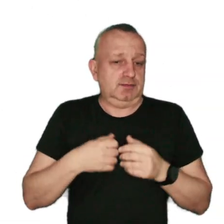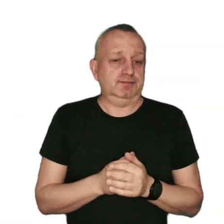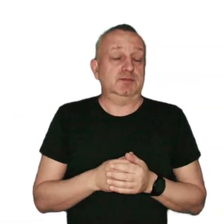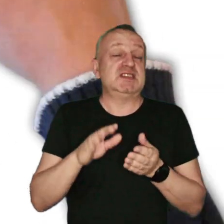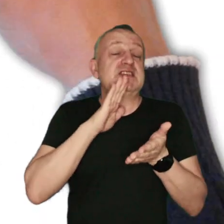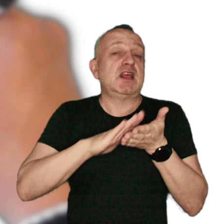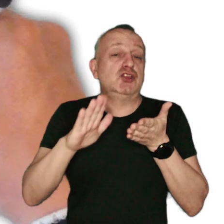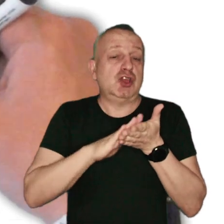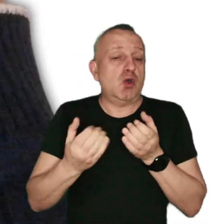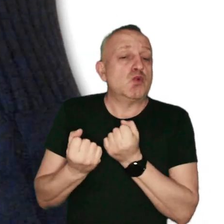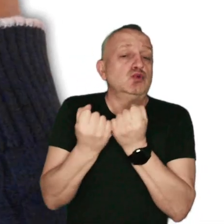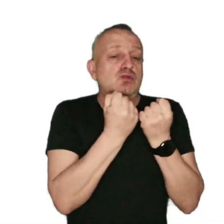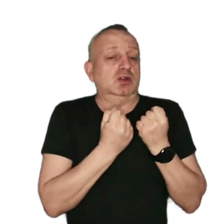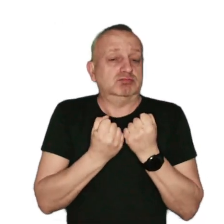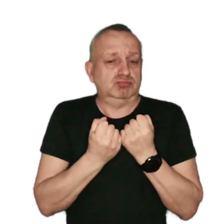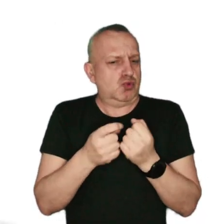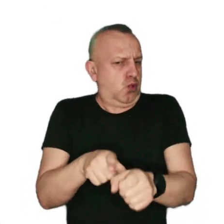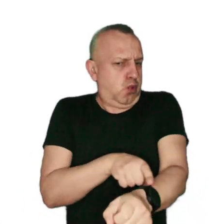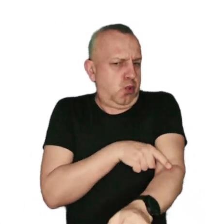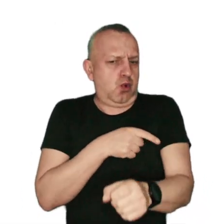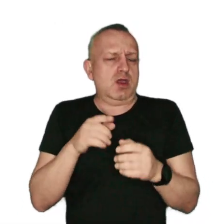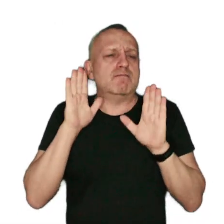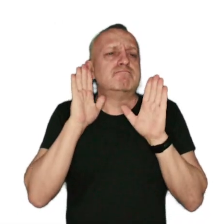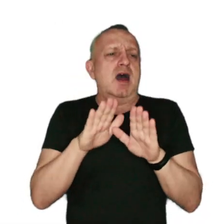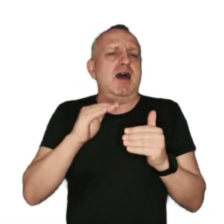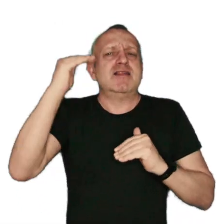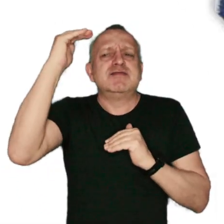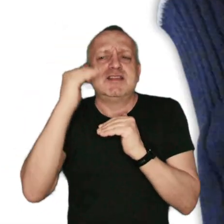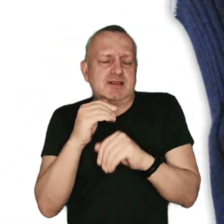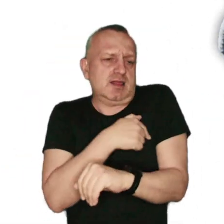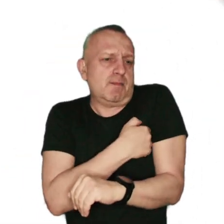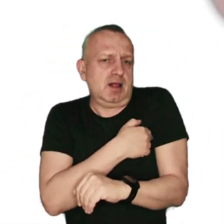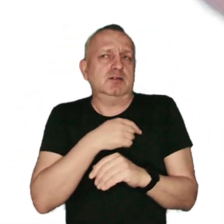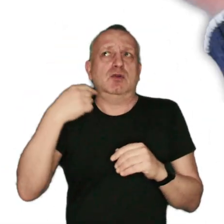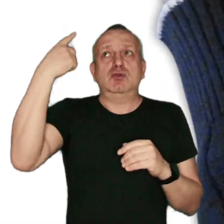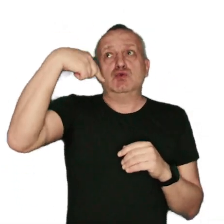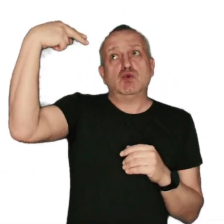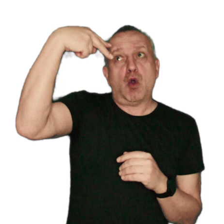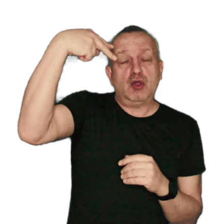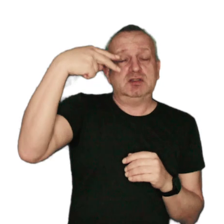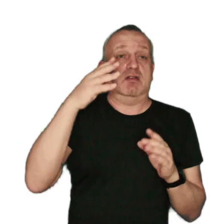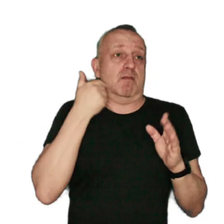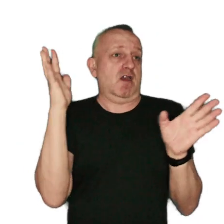Zanieczyszczenia utrzymują się wyjątkowo długo, gdy panuje niska temperatura, świeci słońce i nie ma wiatru.